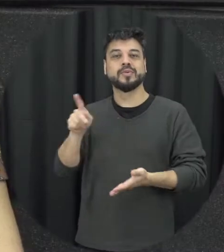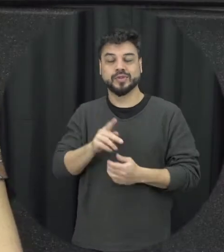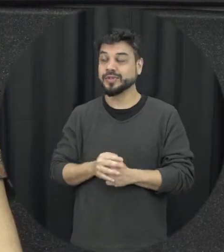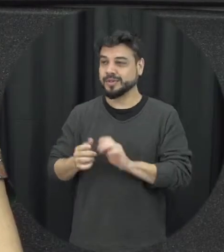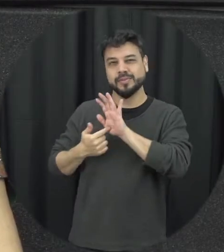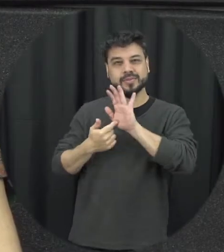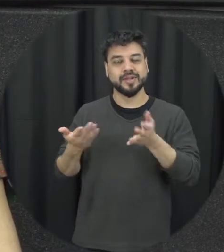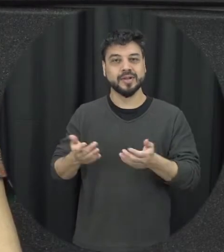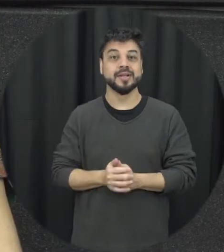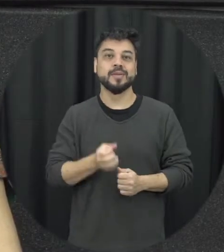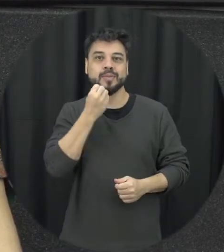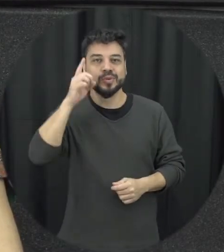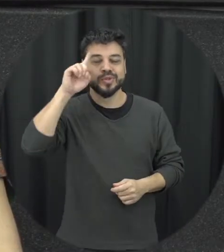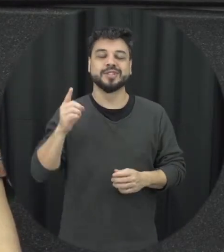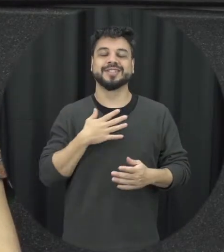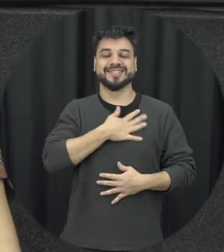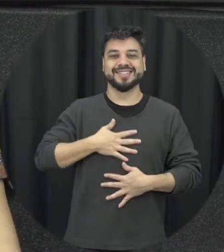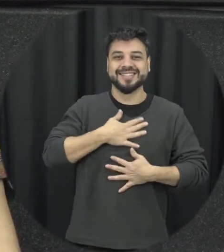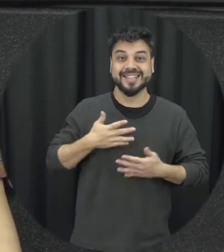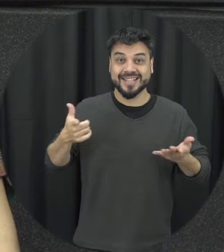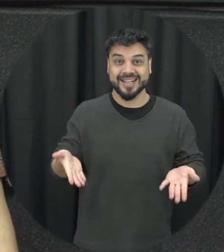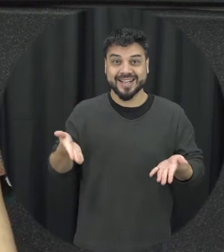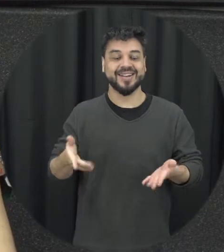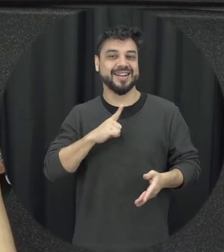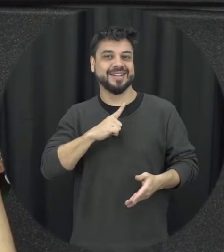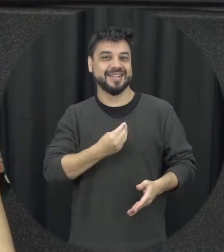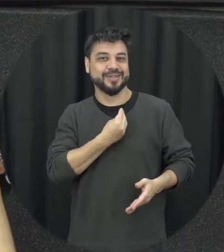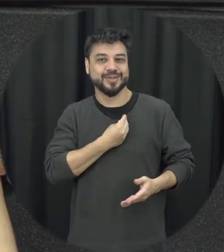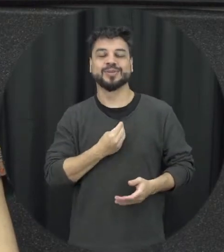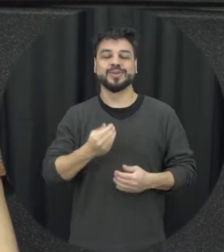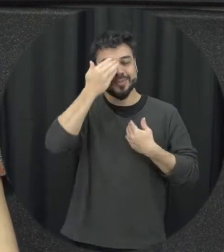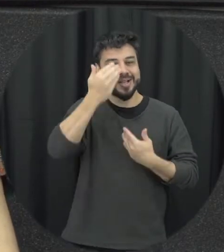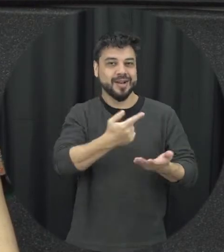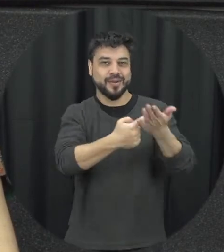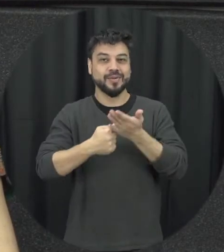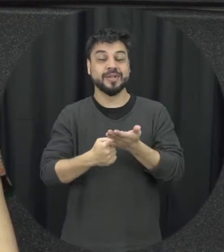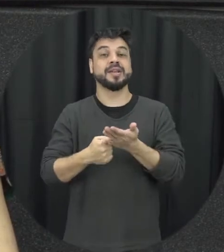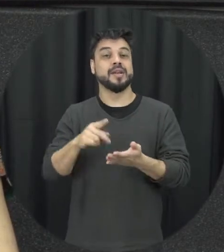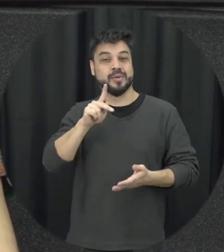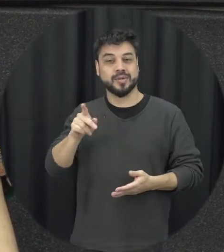Bom dia a todos é uma satisfação estar aqui, obrigado pelo convite. Então sou Karine Brito professora do